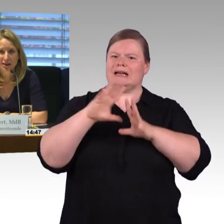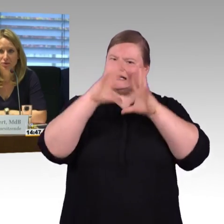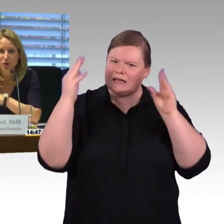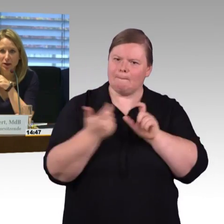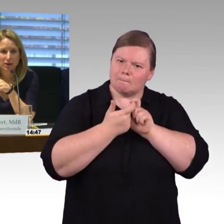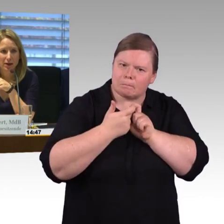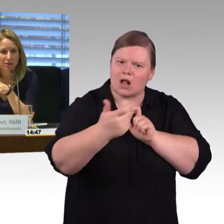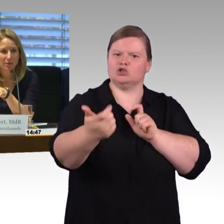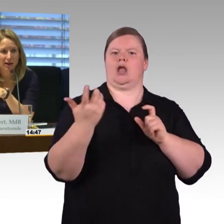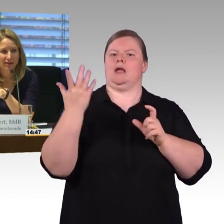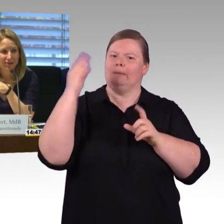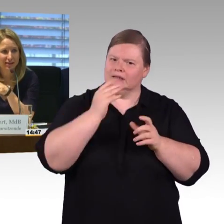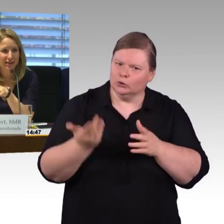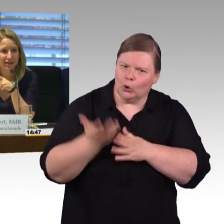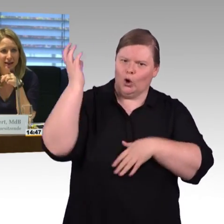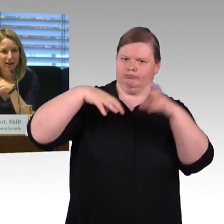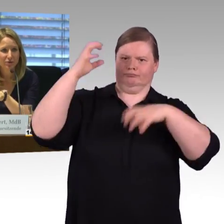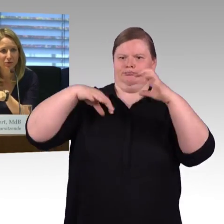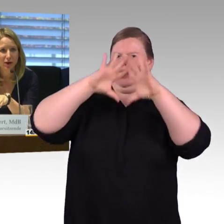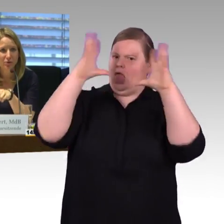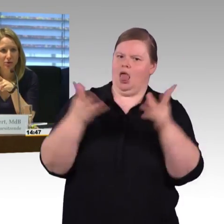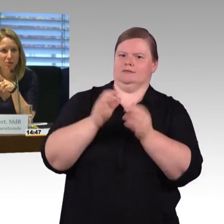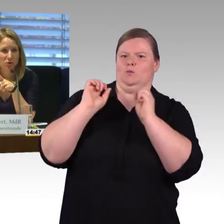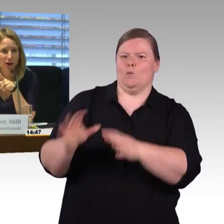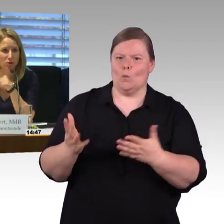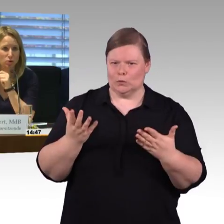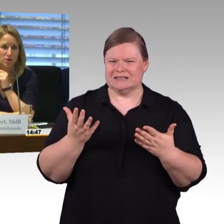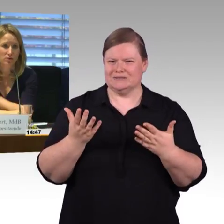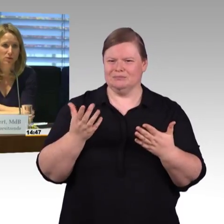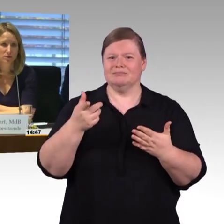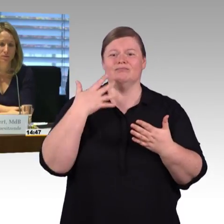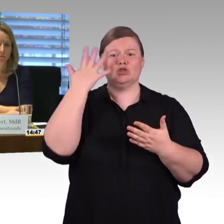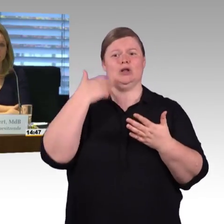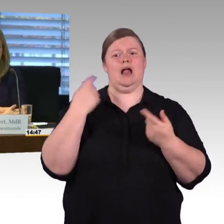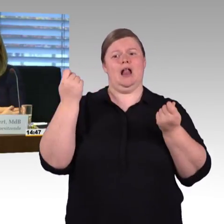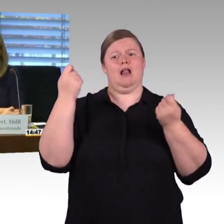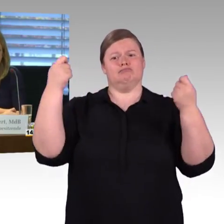Aber jetzt würde ich erst mal weiter in der Reihe verfahren und gebe Frau Engel-Kuhn das Wort.